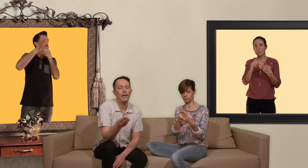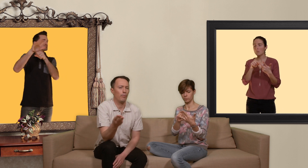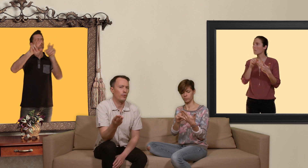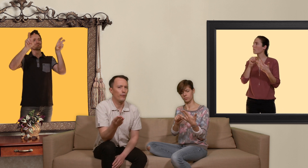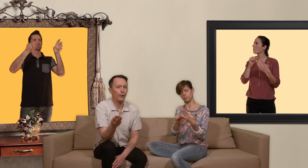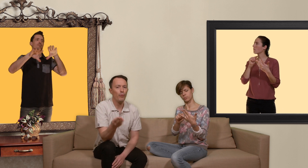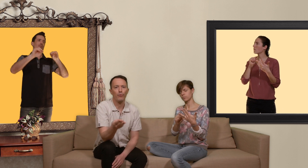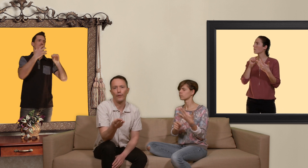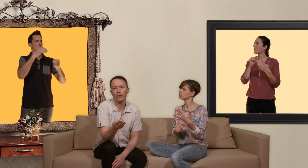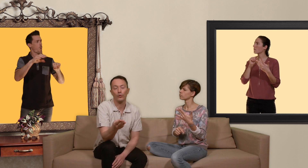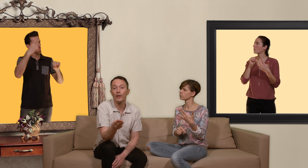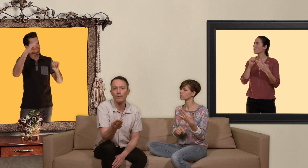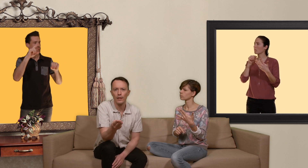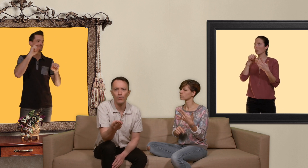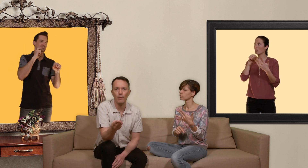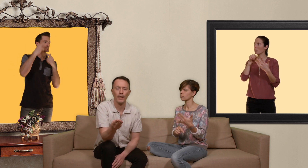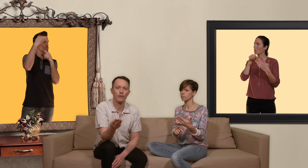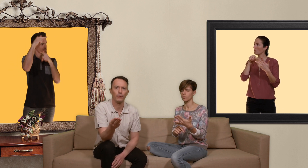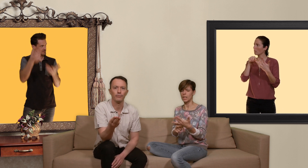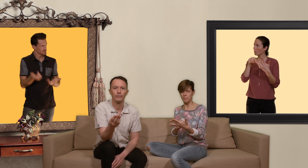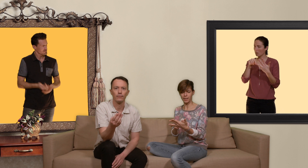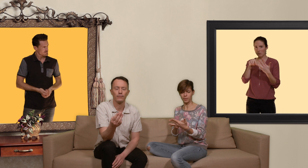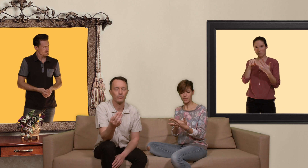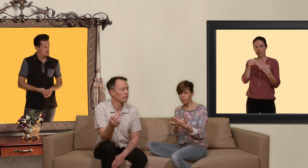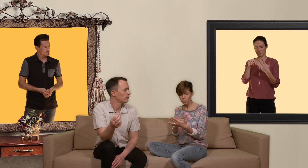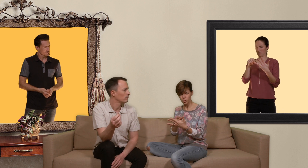peu sulfureux pour faire du tourisme sexuel par exemple l'Asie du Sud Est.